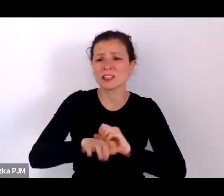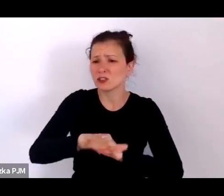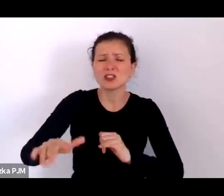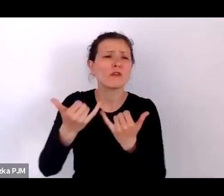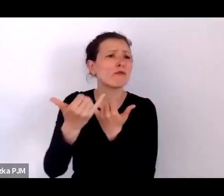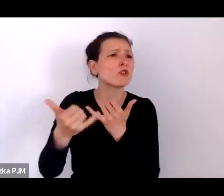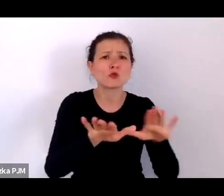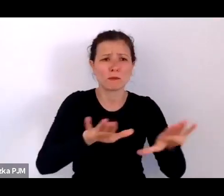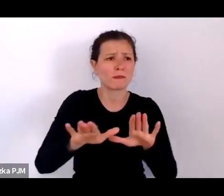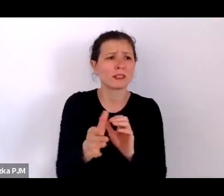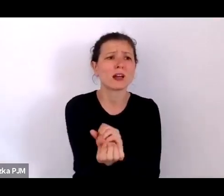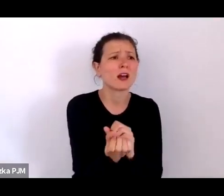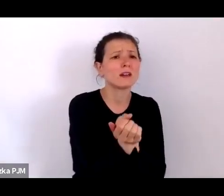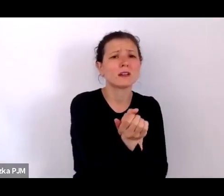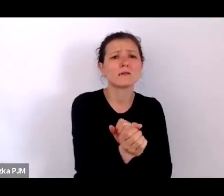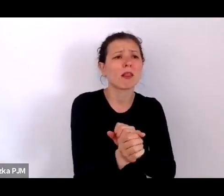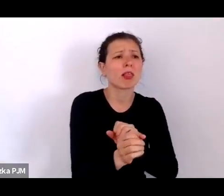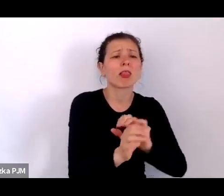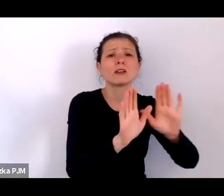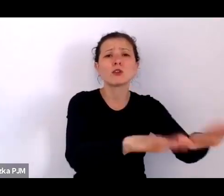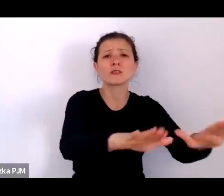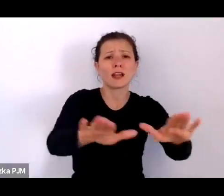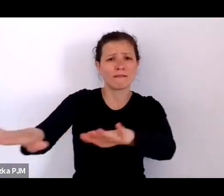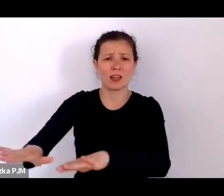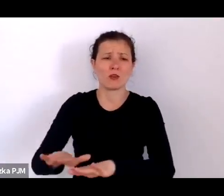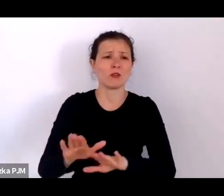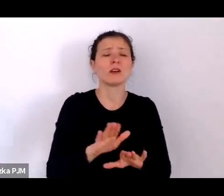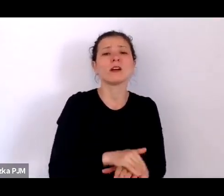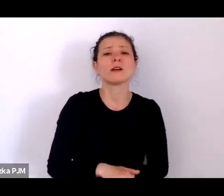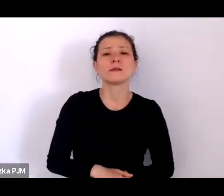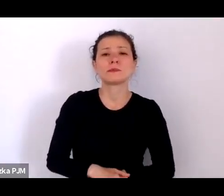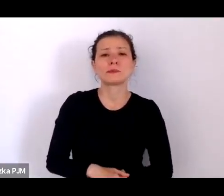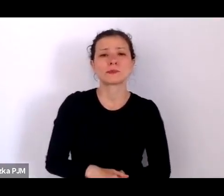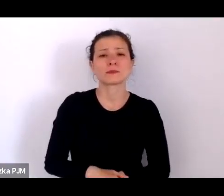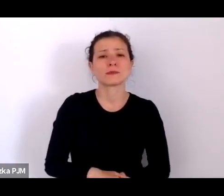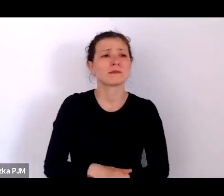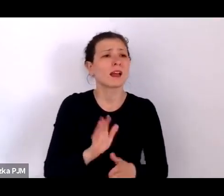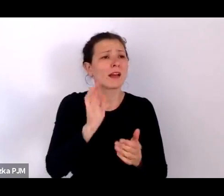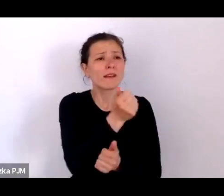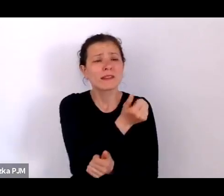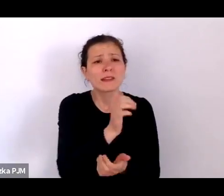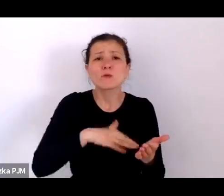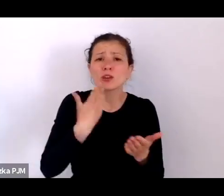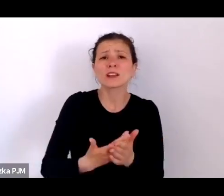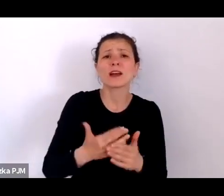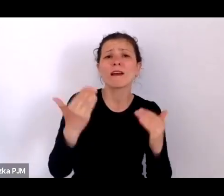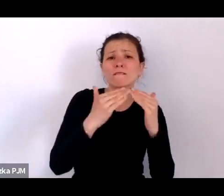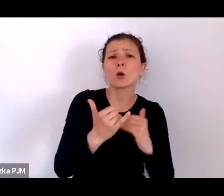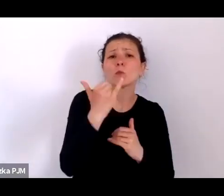Wiele z tych dzieci było podrzucanych w sierocińcu ks. Baudouina